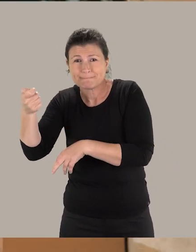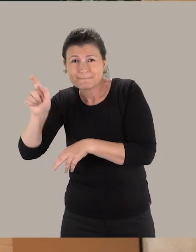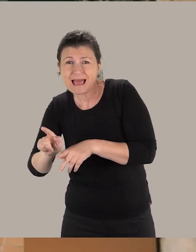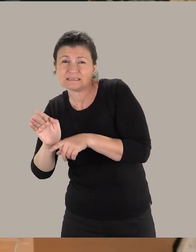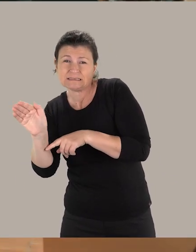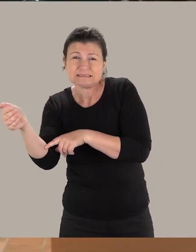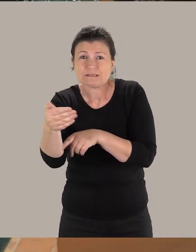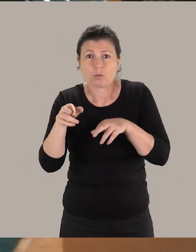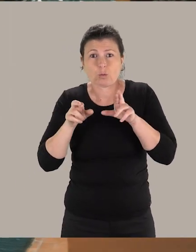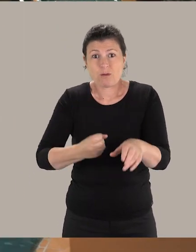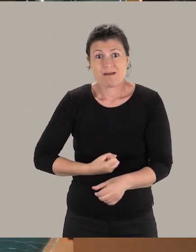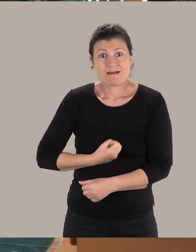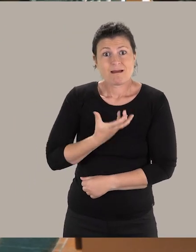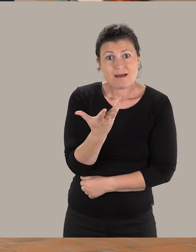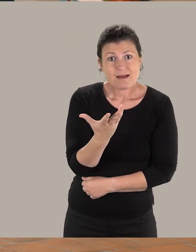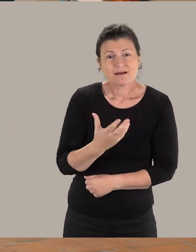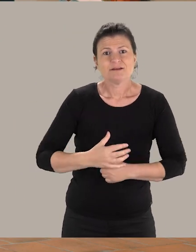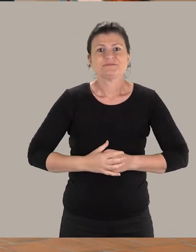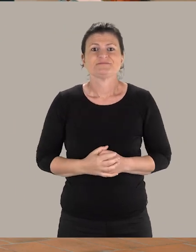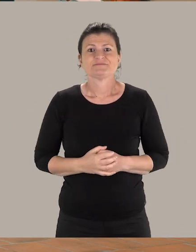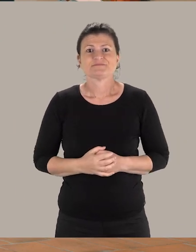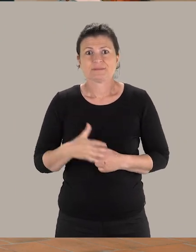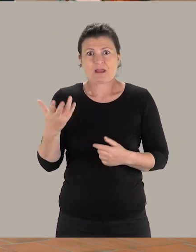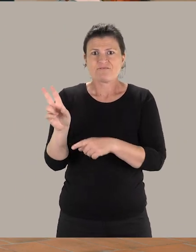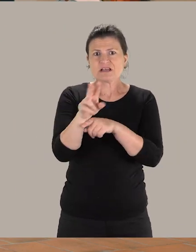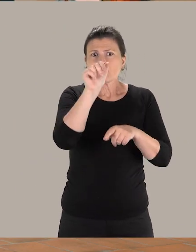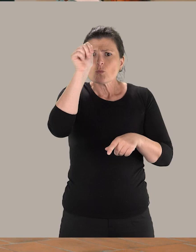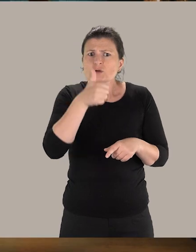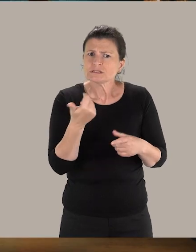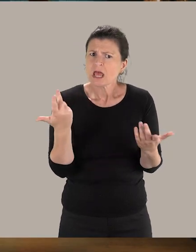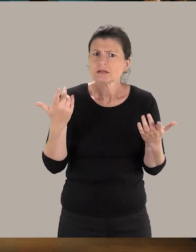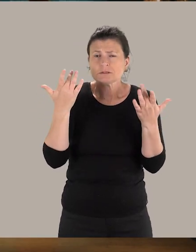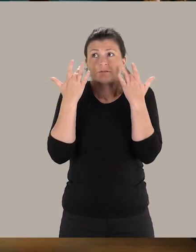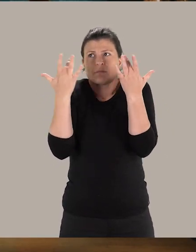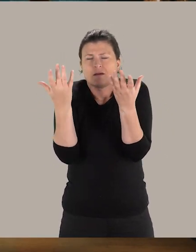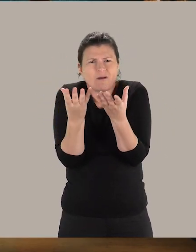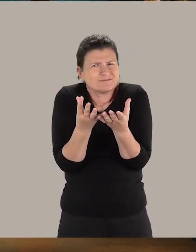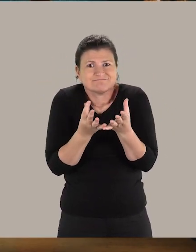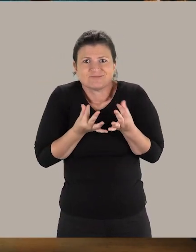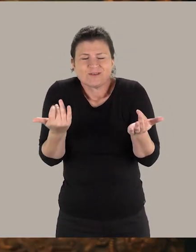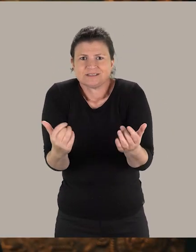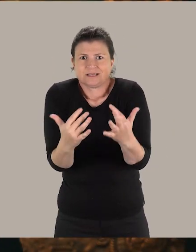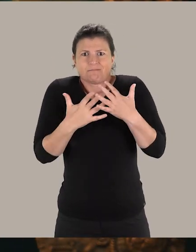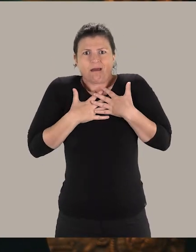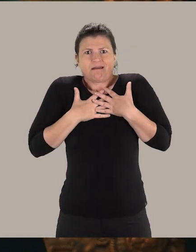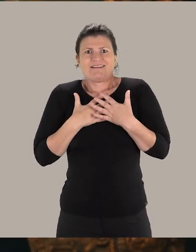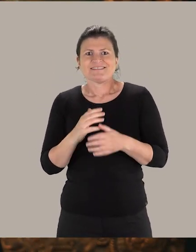en traversant la rue de Metz et en passant par la rue des Arts. La visite d'un musée, c'est véritablement une expérience sensible.